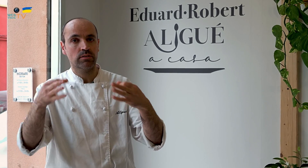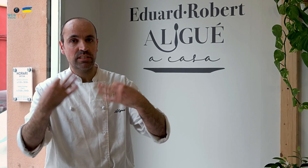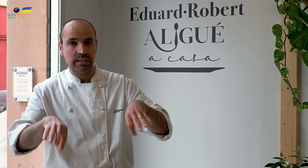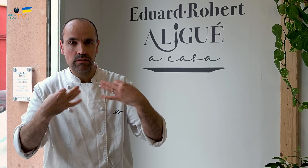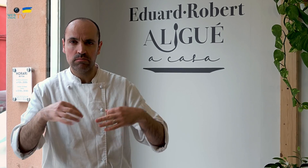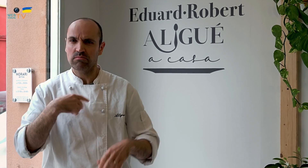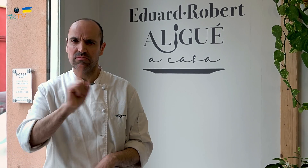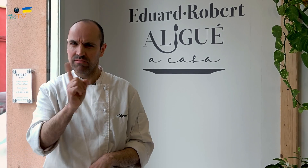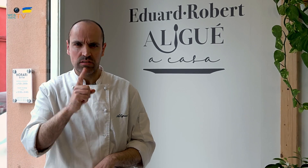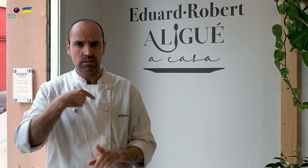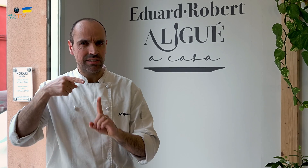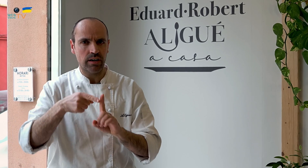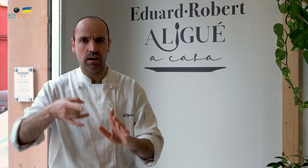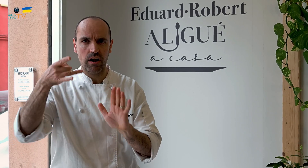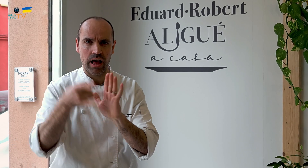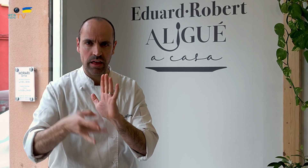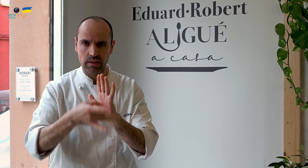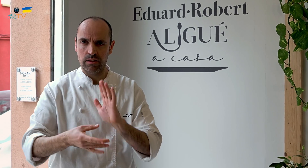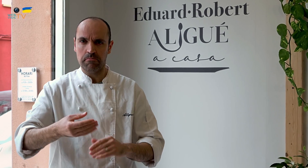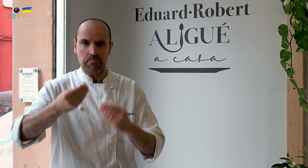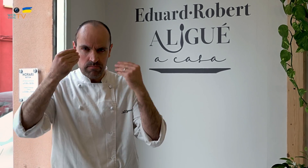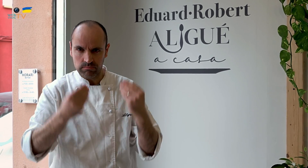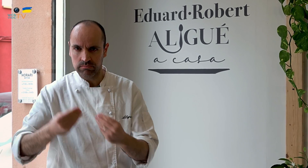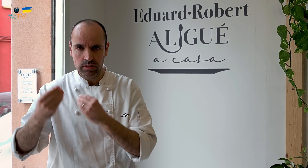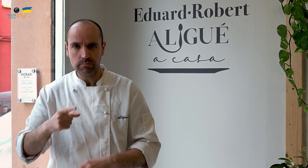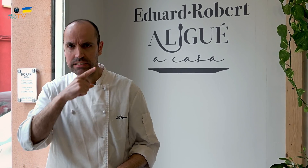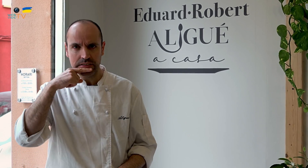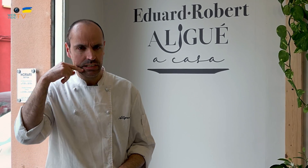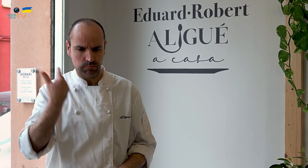Y eso no es lo que queríamos. Nuestro objetivo era la calidad, comida bien hecha y sabrosa.